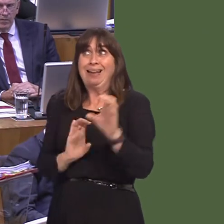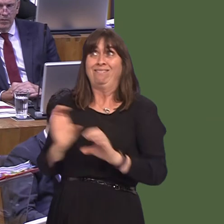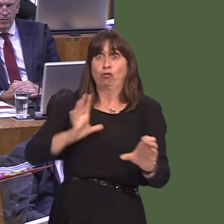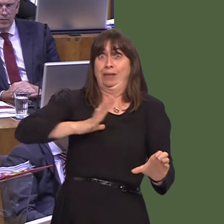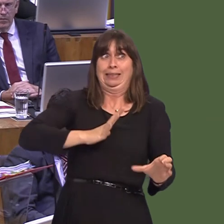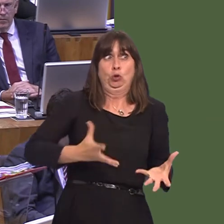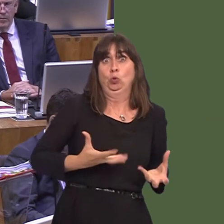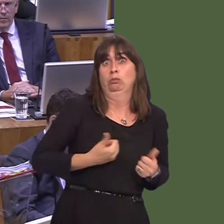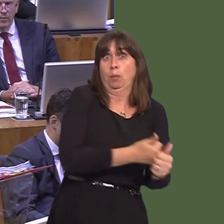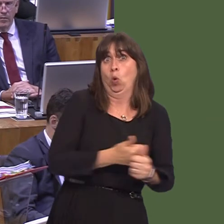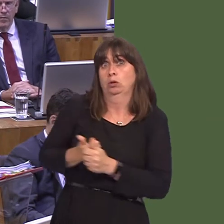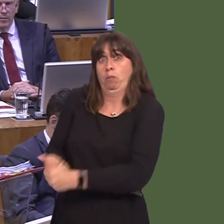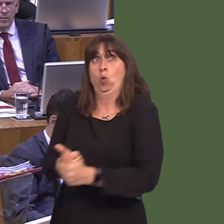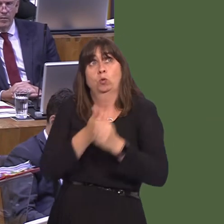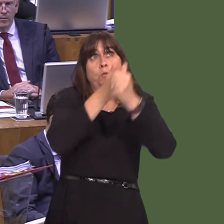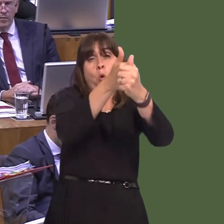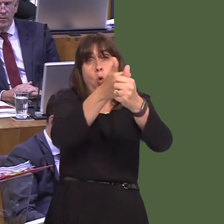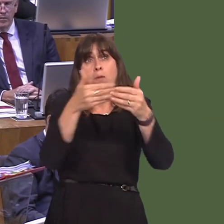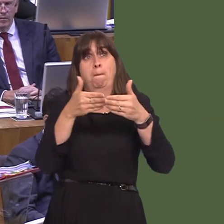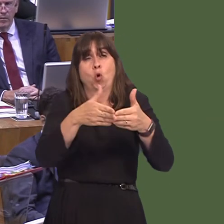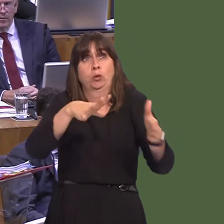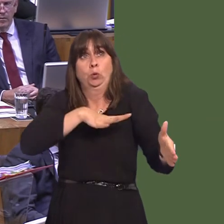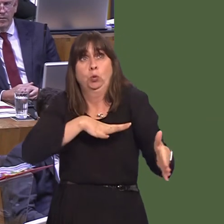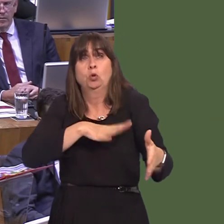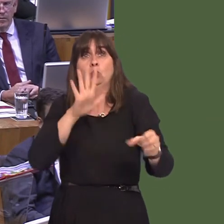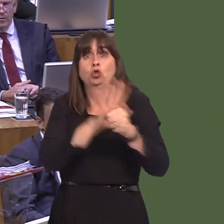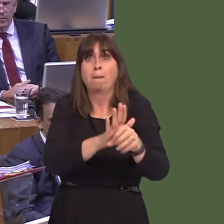our ports to deal with the inevitable consequences and delays that will actually occur. That